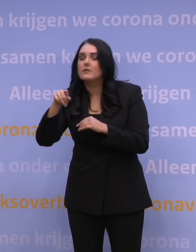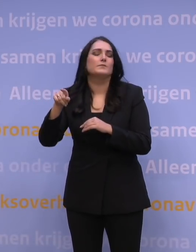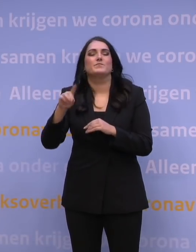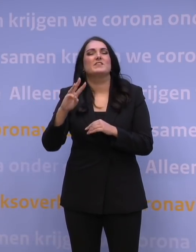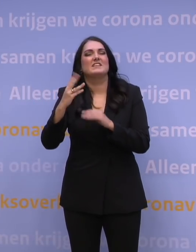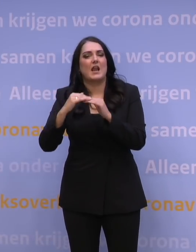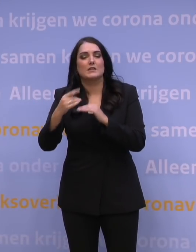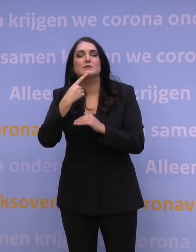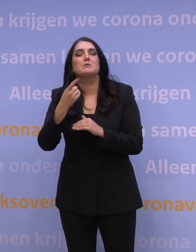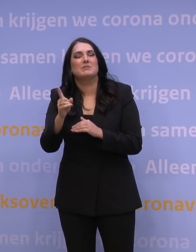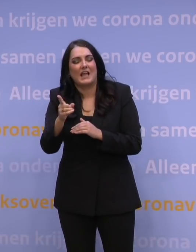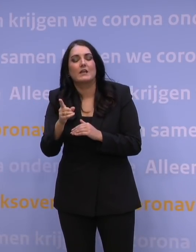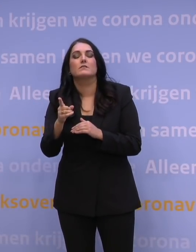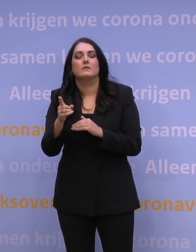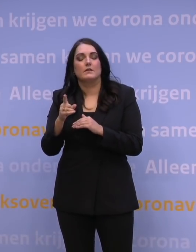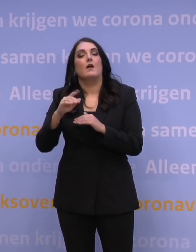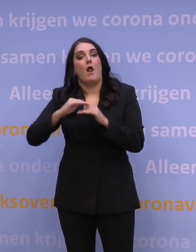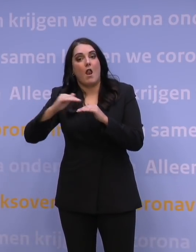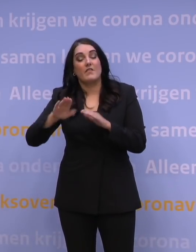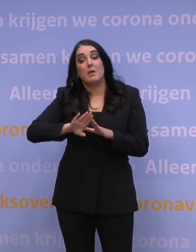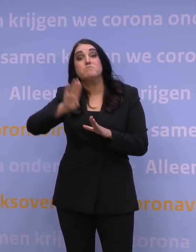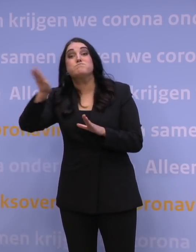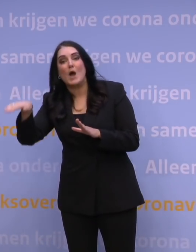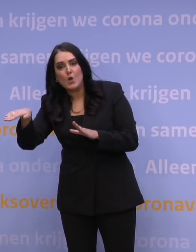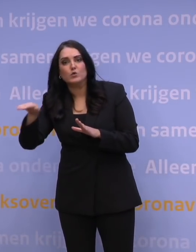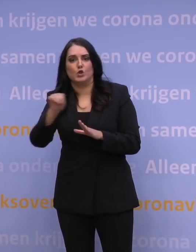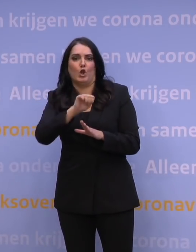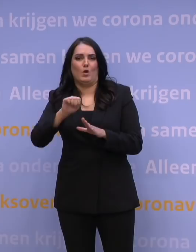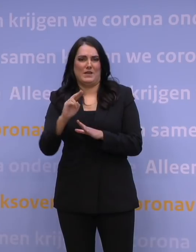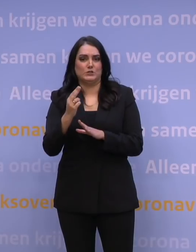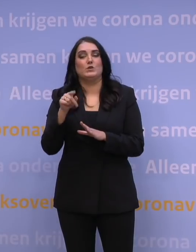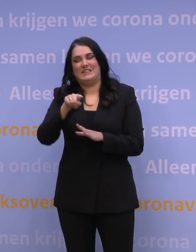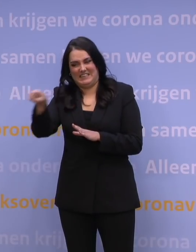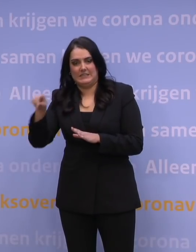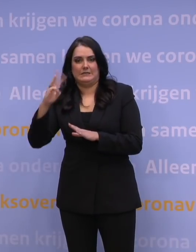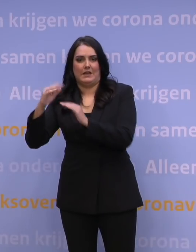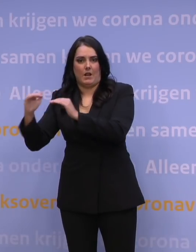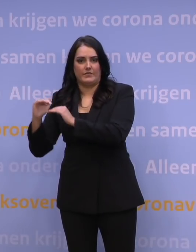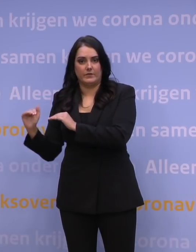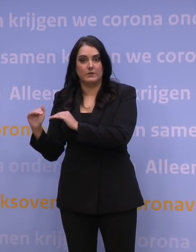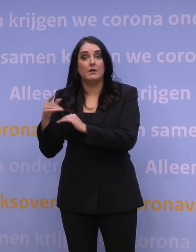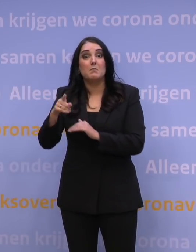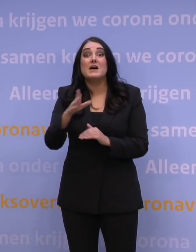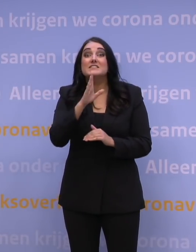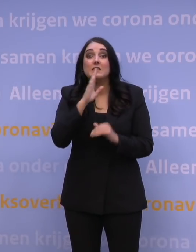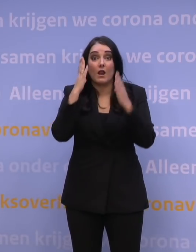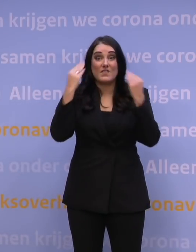Derdelanders wil zeggen niet-Schengen, dus alle landen van buiten de EU, van buiten het Schengengebied. Een Nederlander die daar op vakantie gaat en terugkeert,